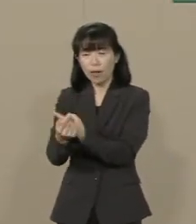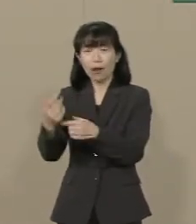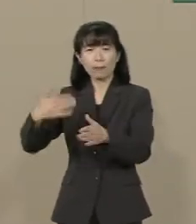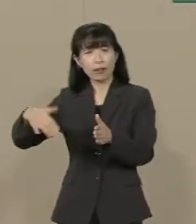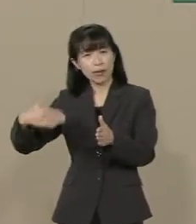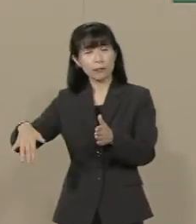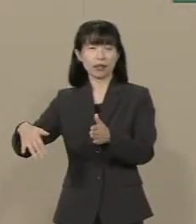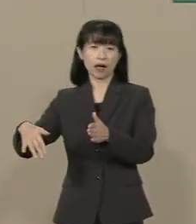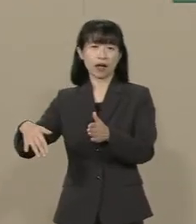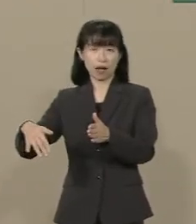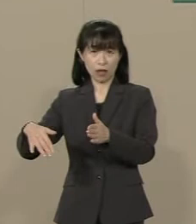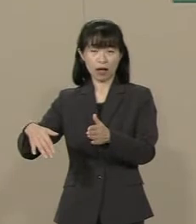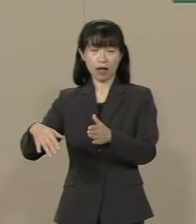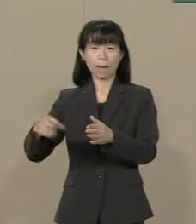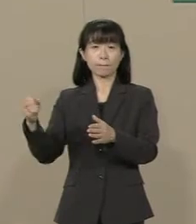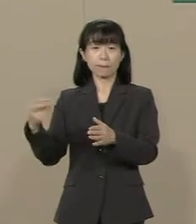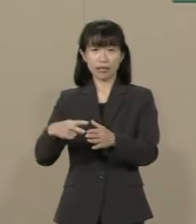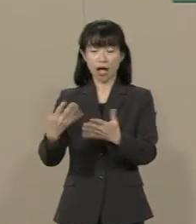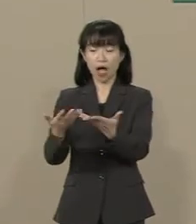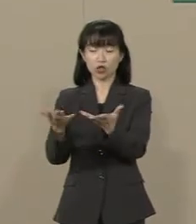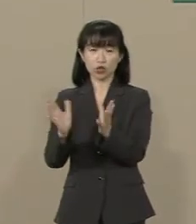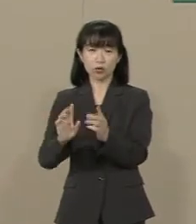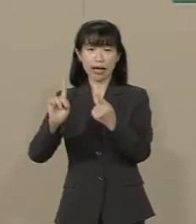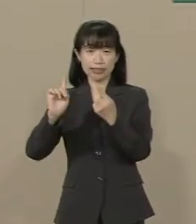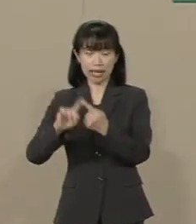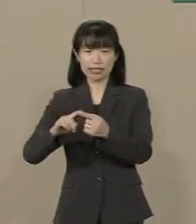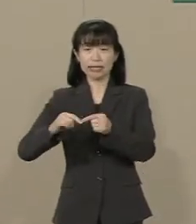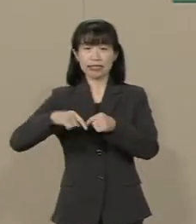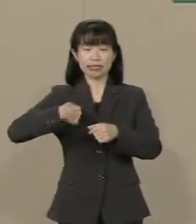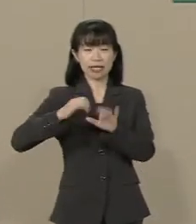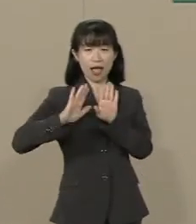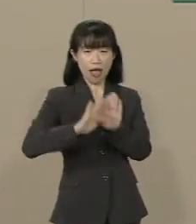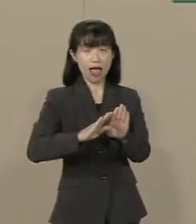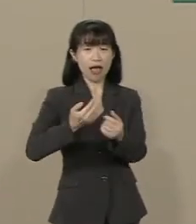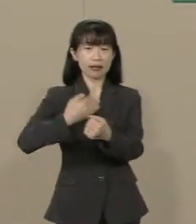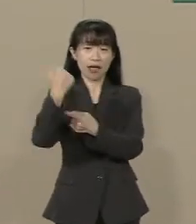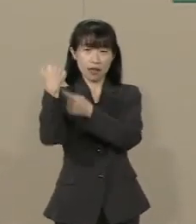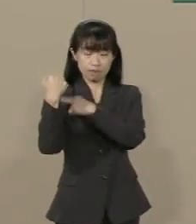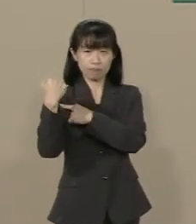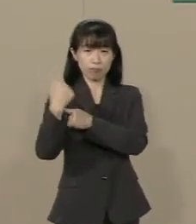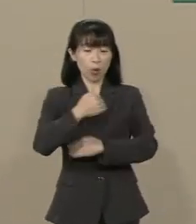また 集団的自衛権を一部行使容認 できるようになったとしても